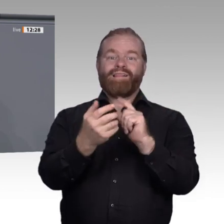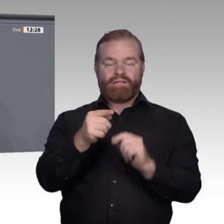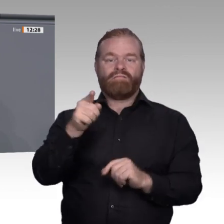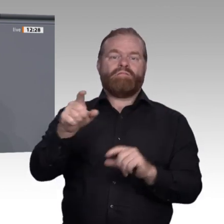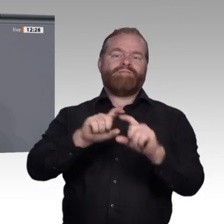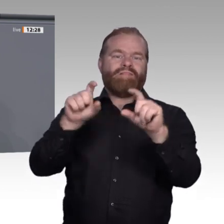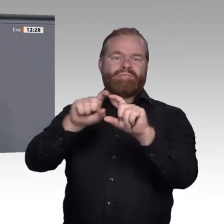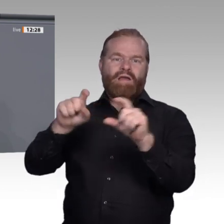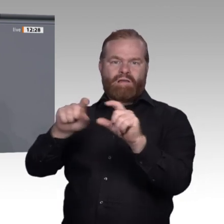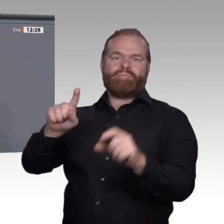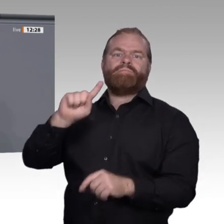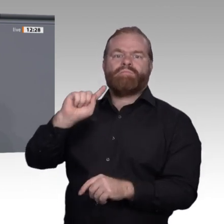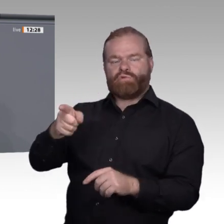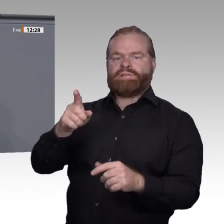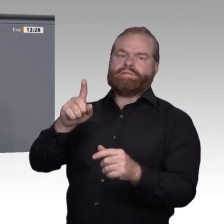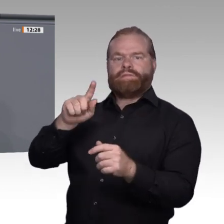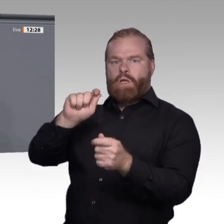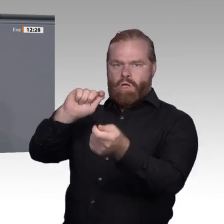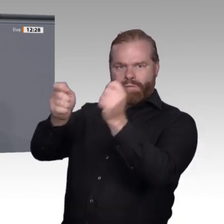sich neuen Bedingungen anzupassen